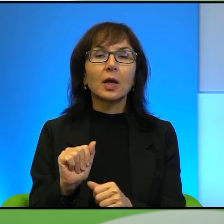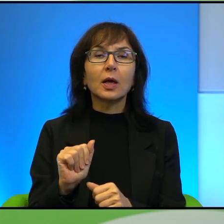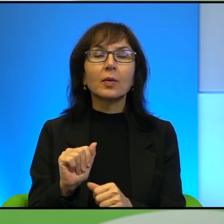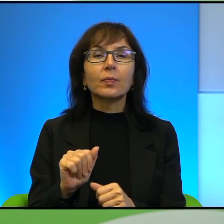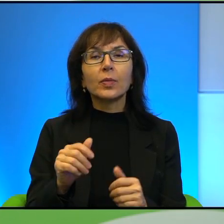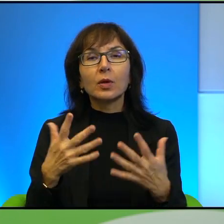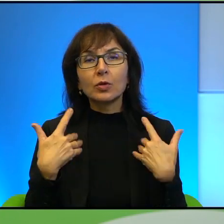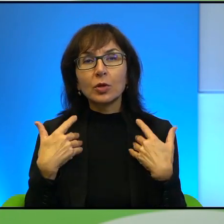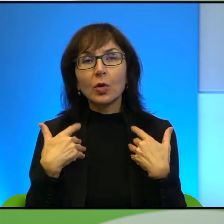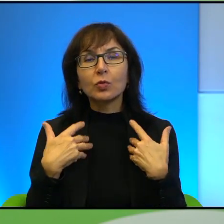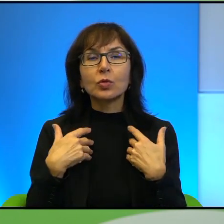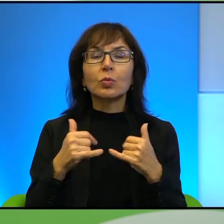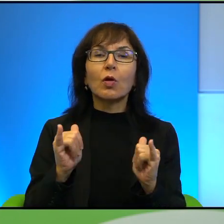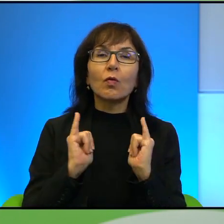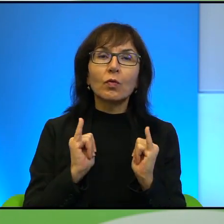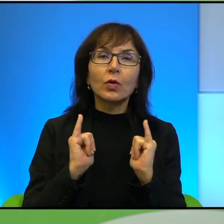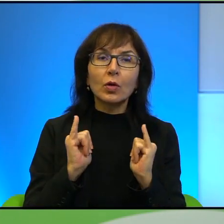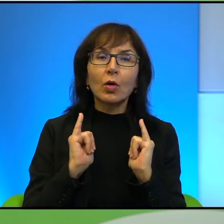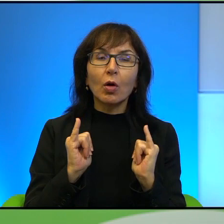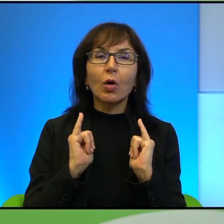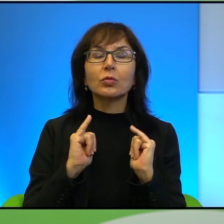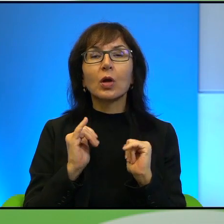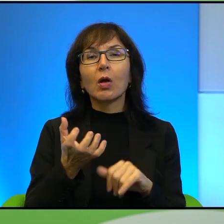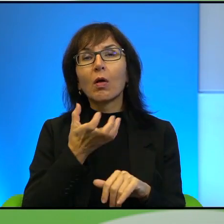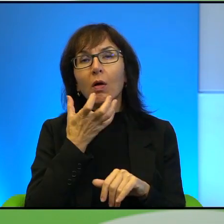może wygrzewają się na szerokich plażach Tel Awiwu, o których też Pan